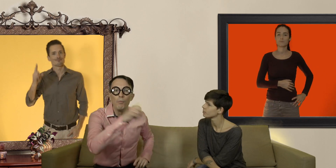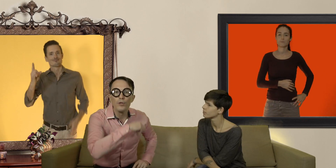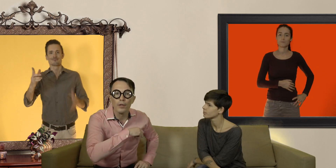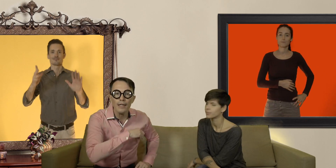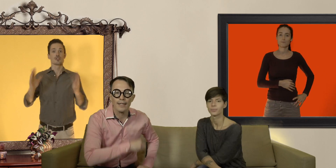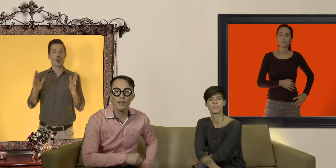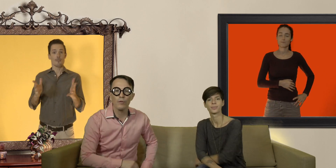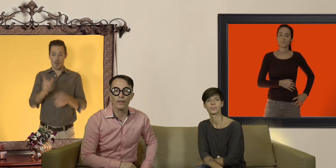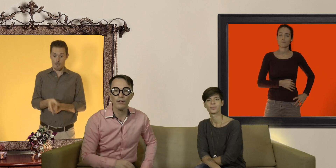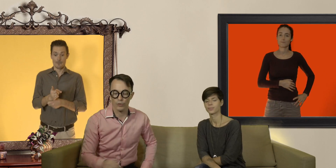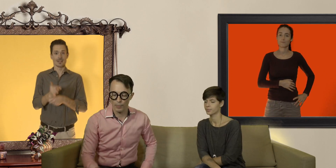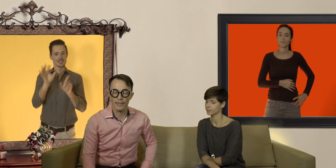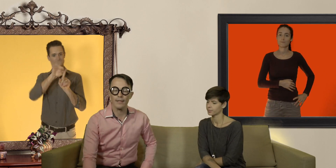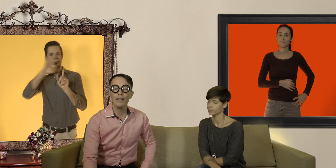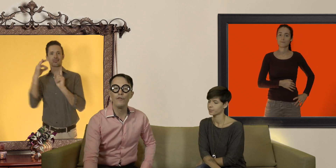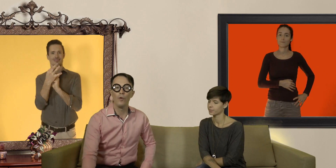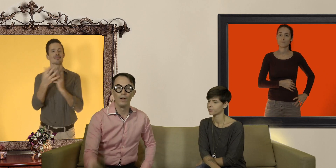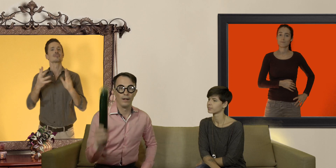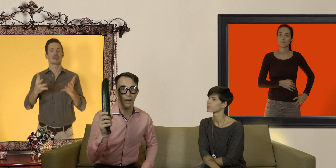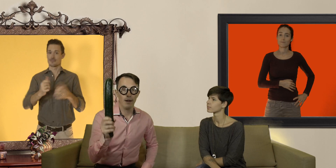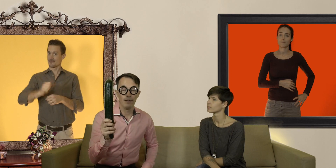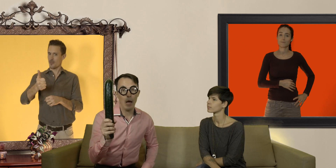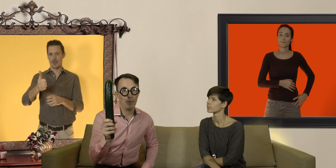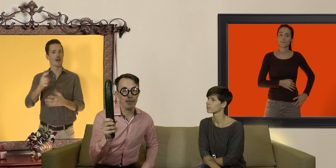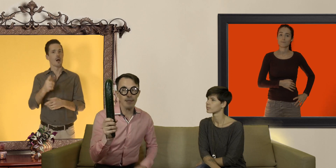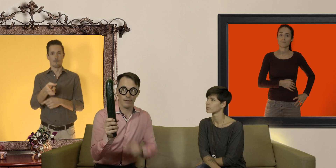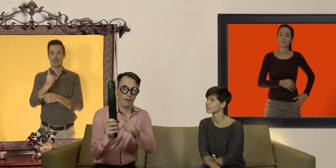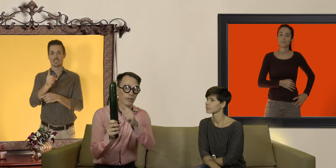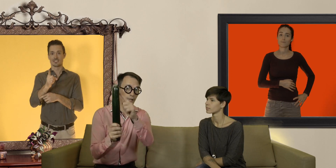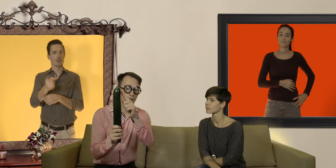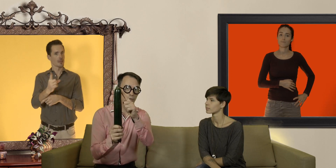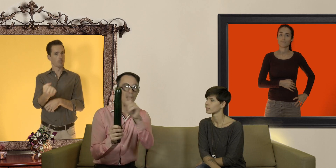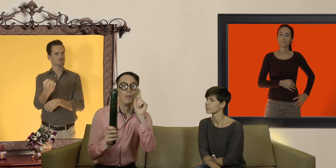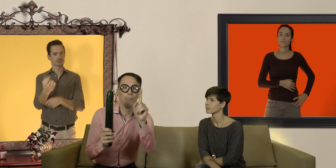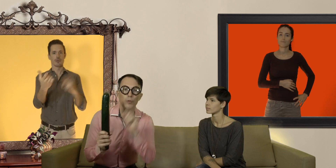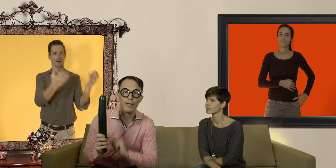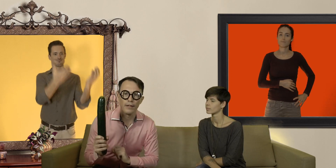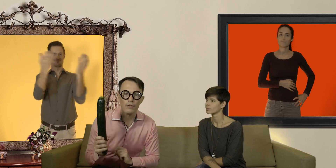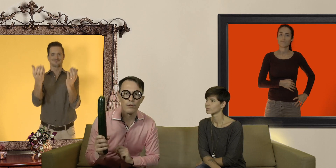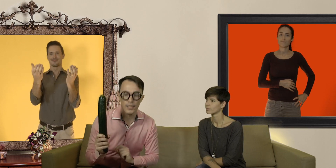pour mesurer la circonférence de son pénis il faut : 1) un pénis en érection mais de préférence le sien